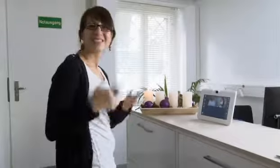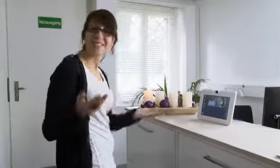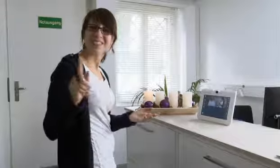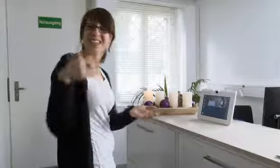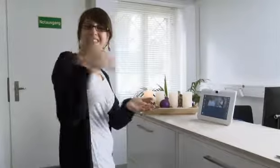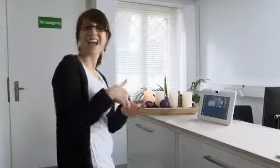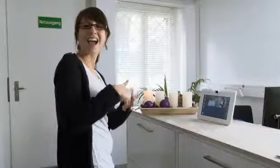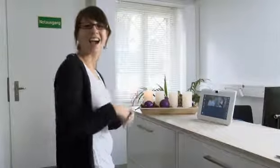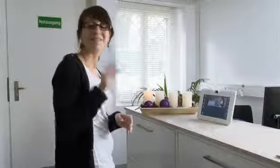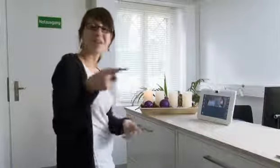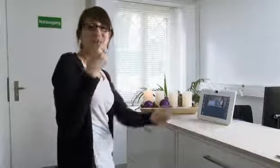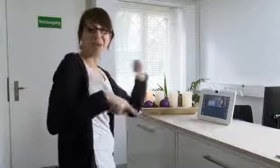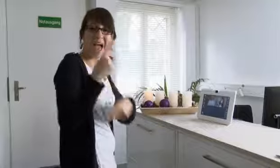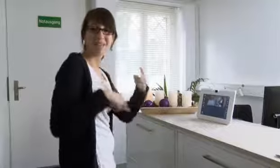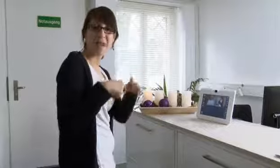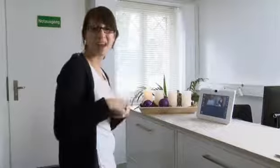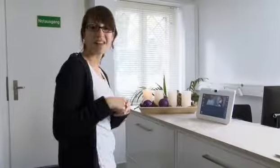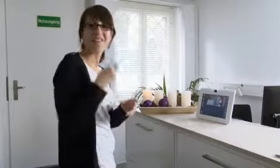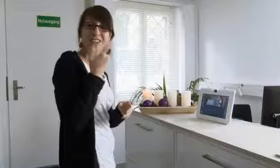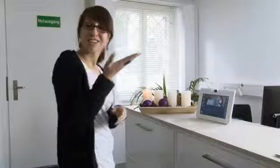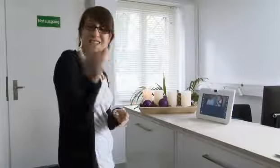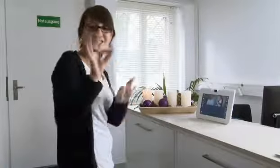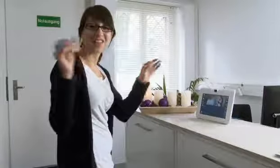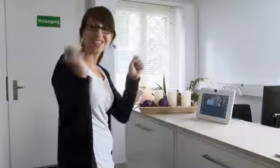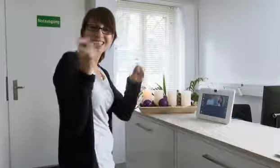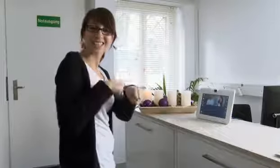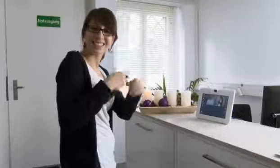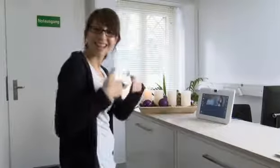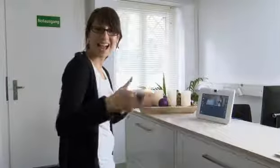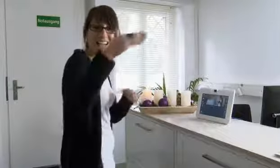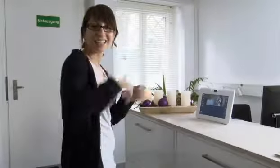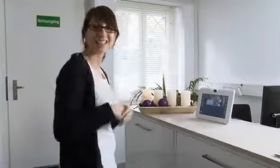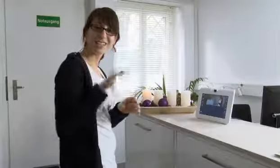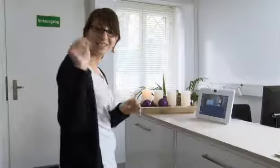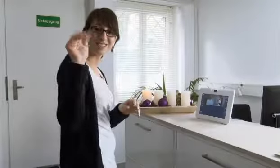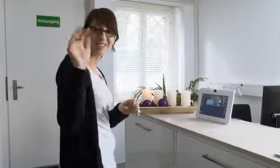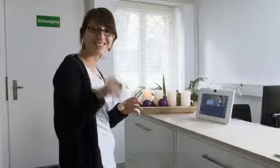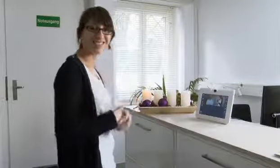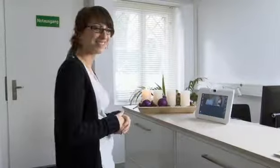Nun sind wir wieder hier. Wir wünschen noch einmal eine schöne Winterzeit.